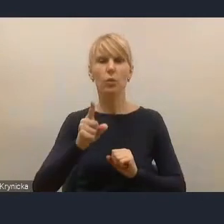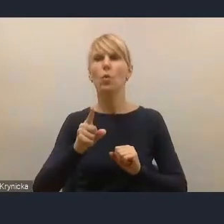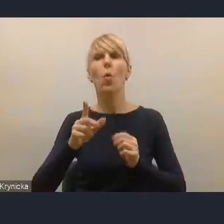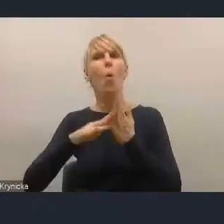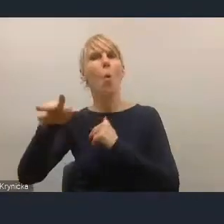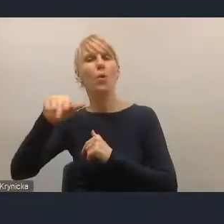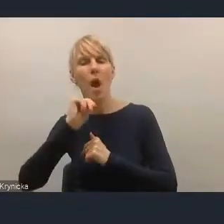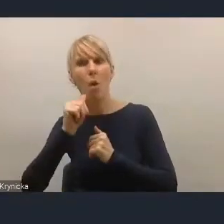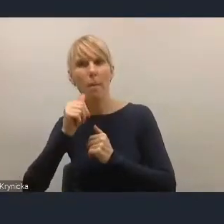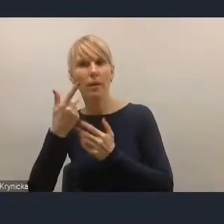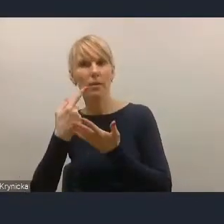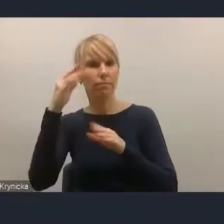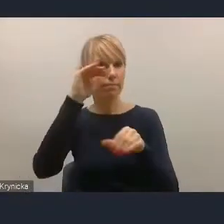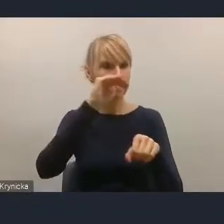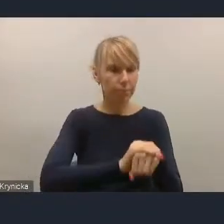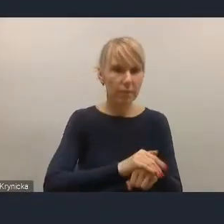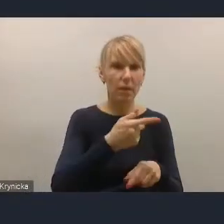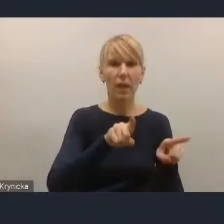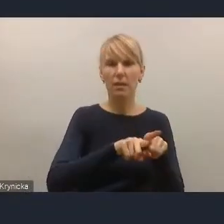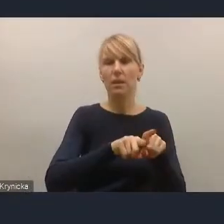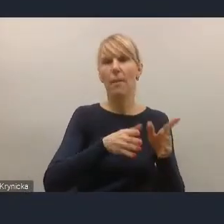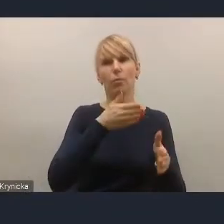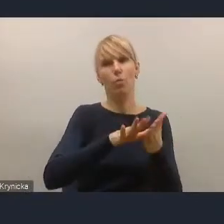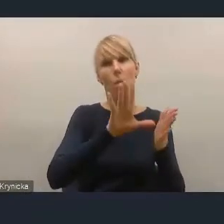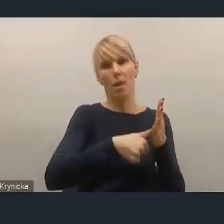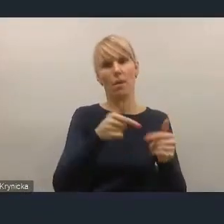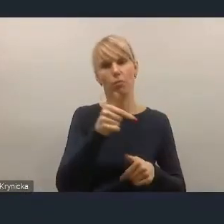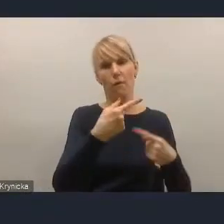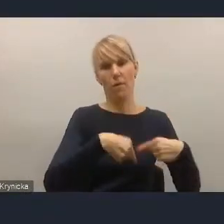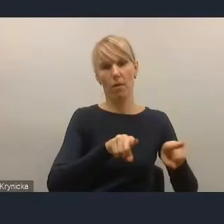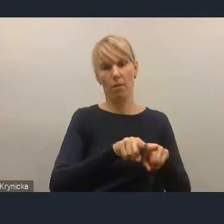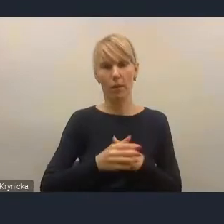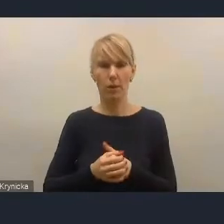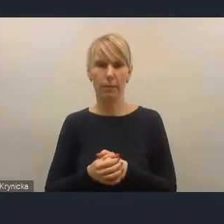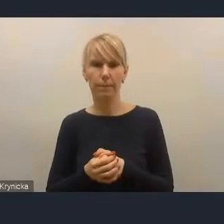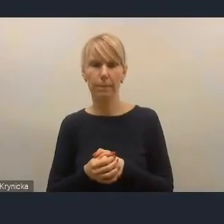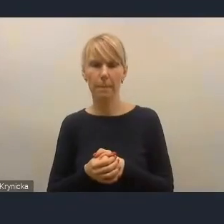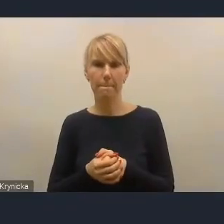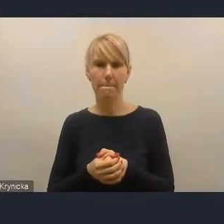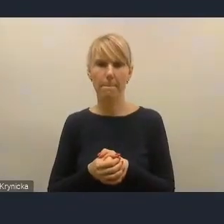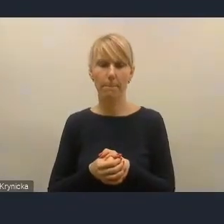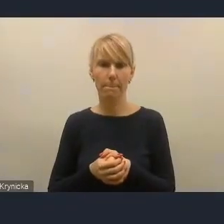i także w konsekwencji na miasta nałożone. W drugim aspekcie, bo od tego, myślę, też nie można abstrahować,